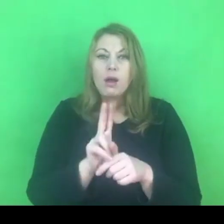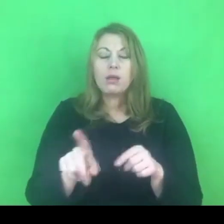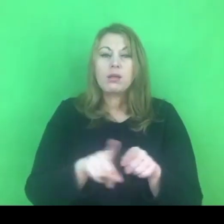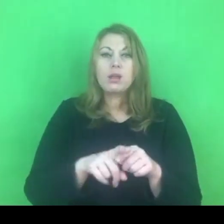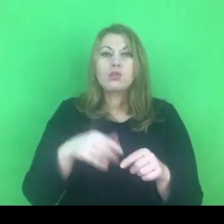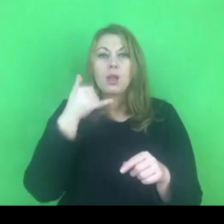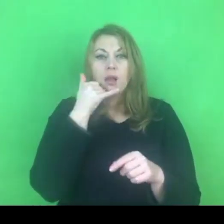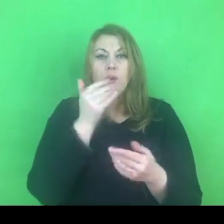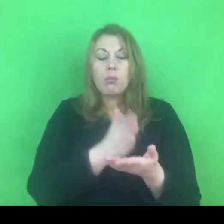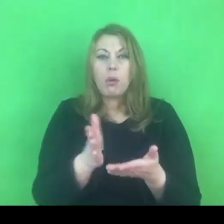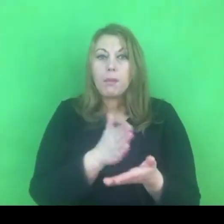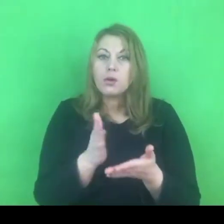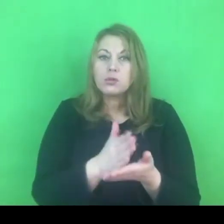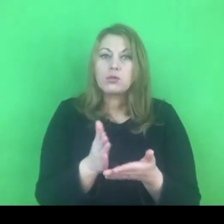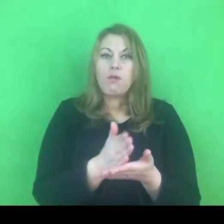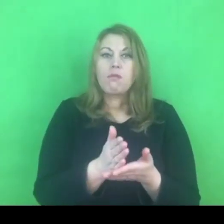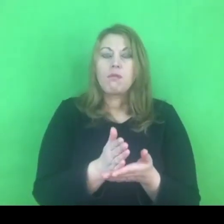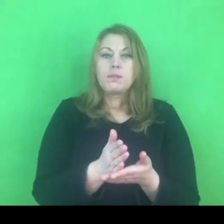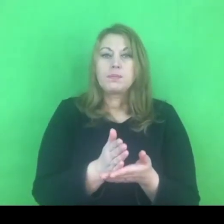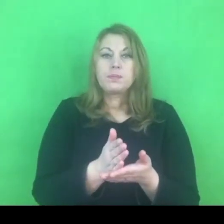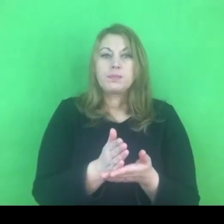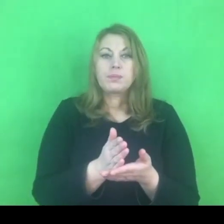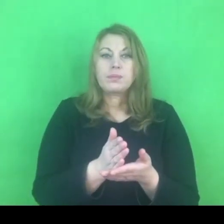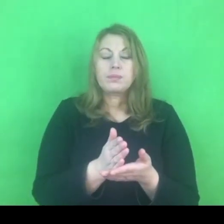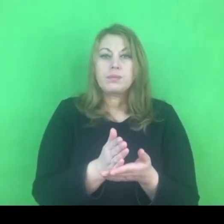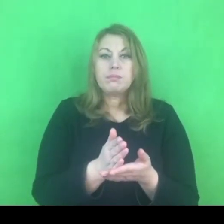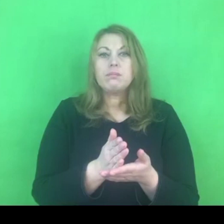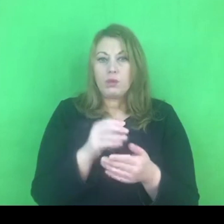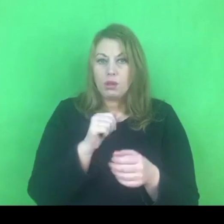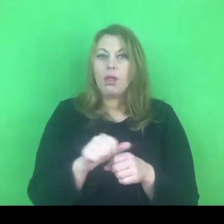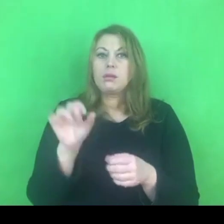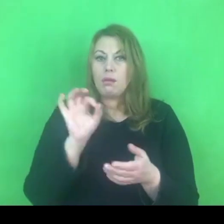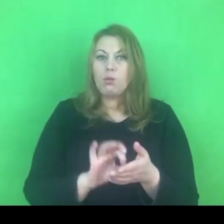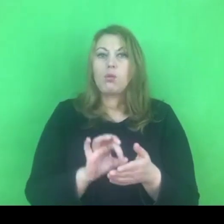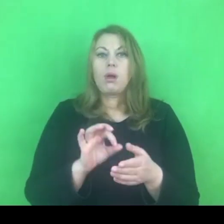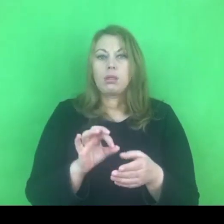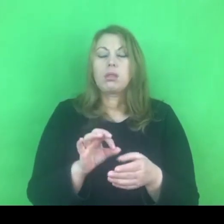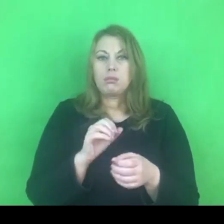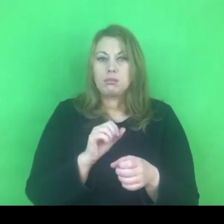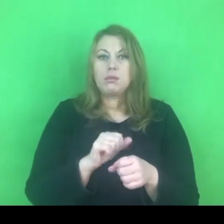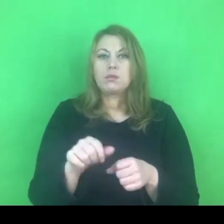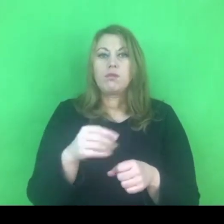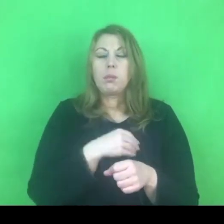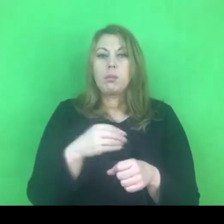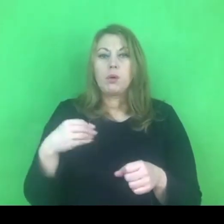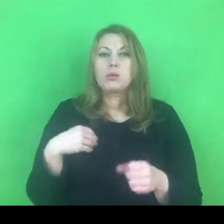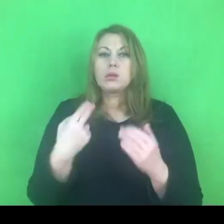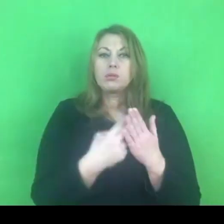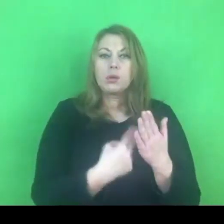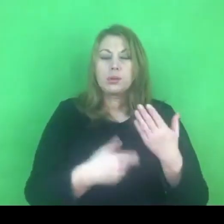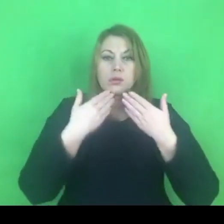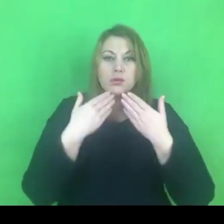który jest zrealizowany w naszym kraju i to właśnie dzięki przepisom wynikającym z konwencji.